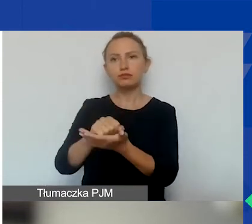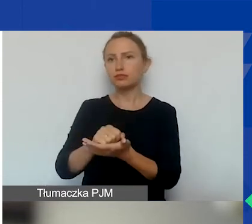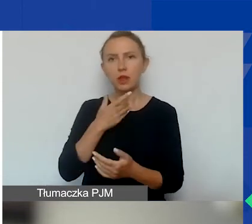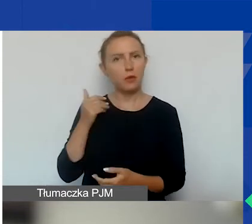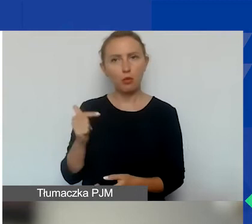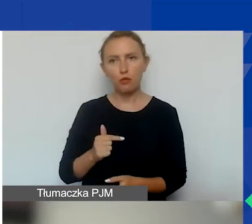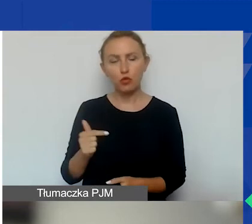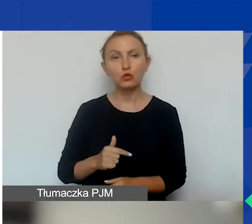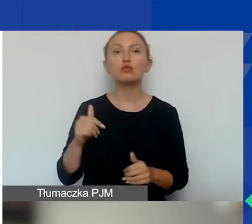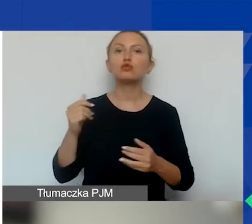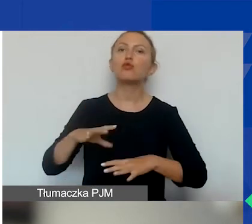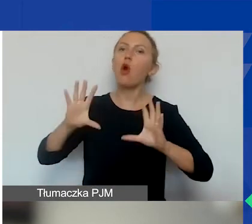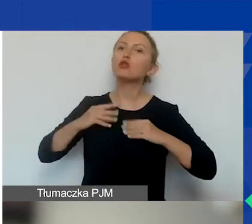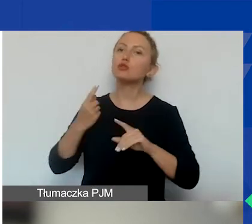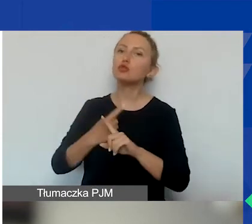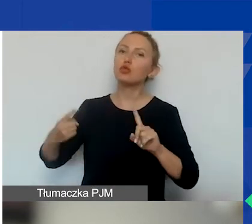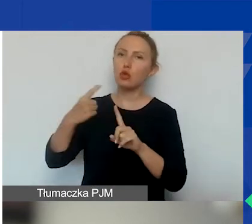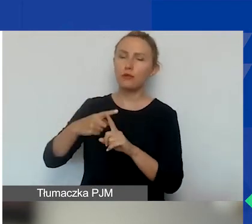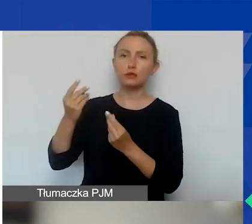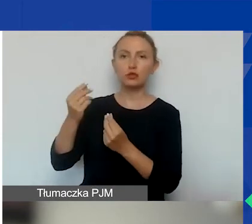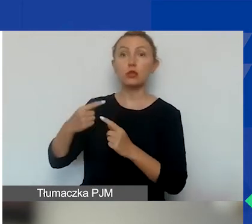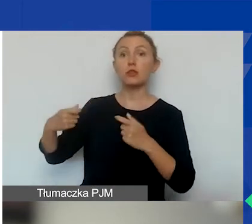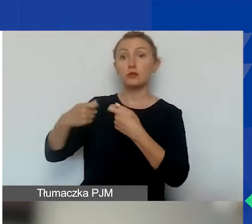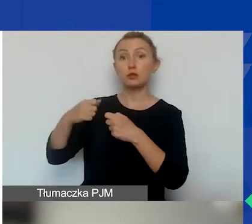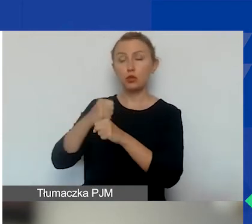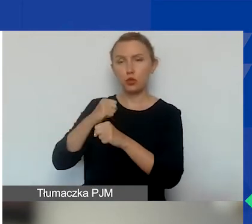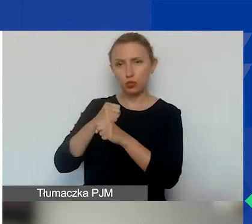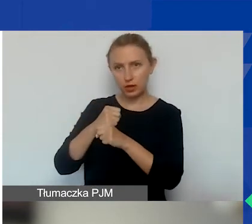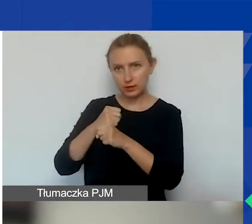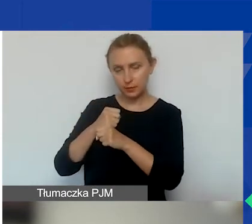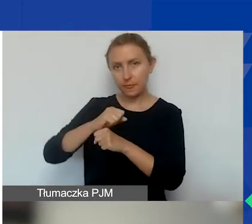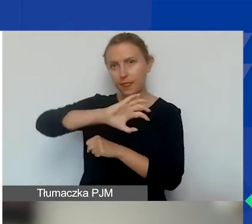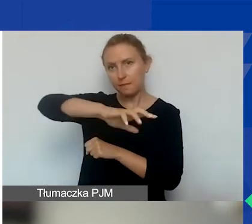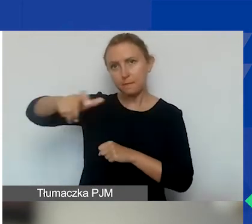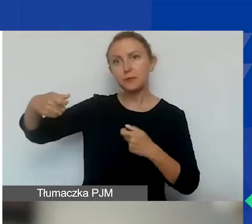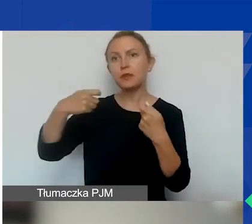możliwość uzyskania dodatkowych środków na współpracę dwustronną z podmiotami Państw-Darczyńców.